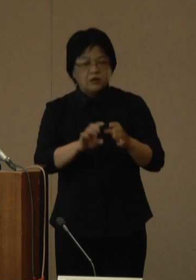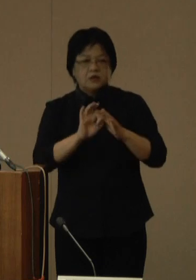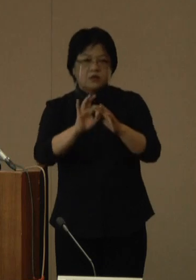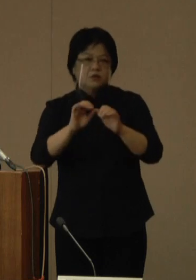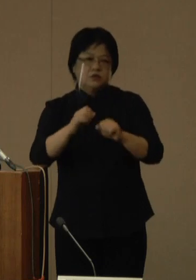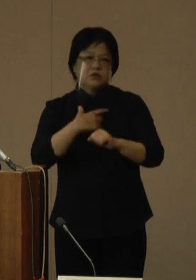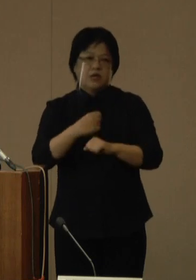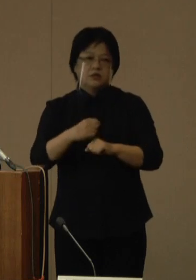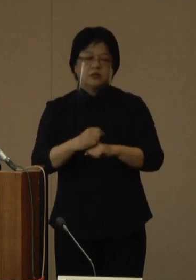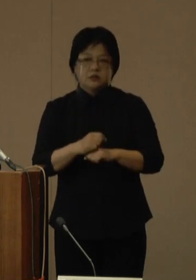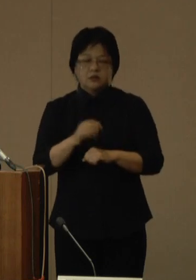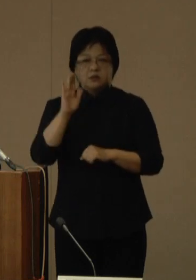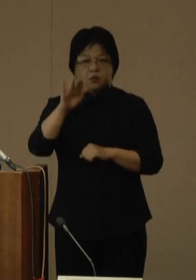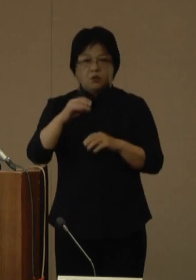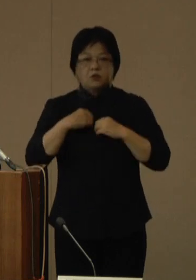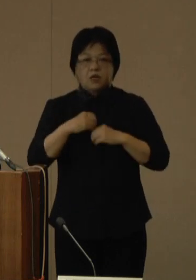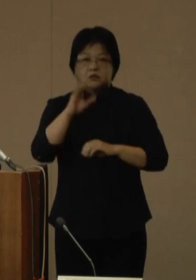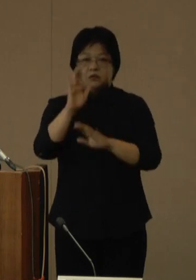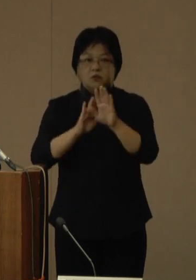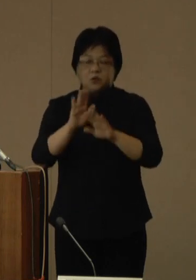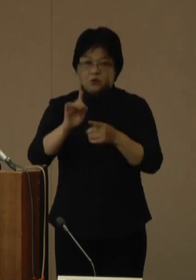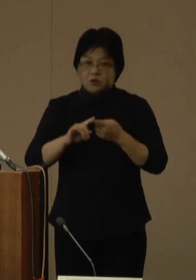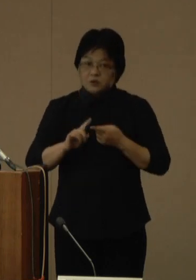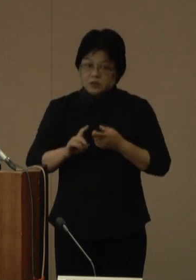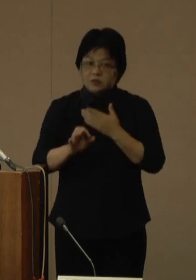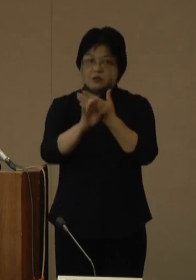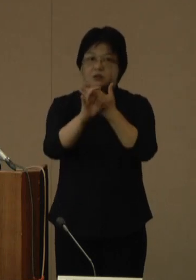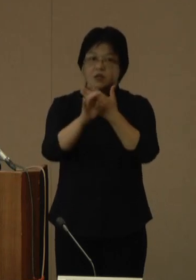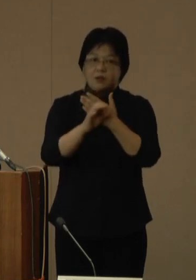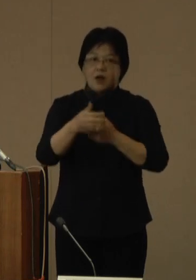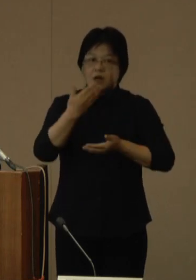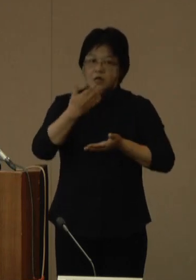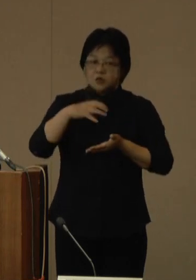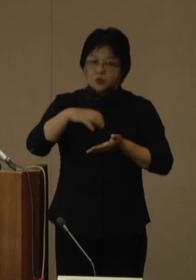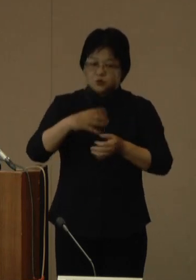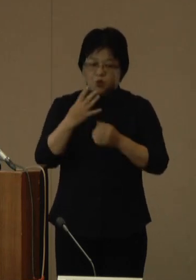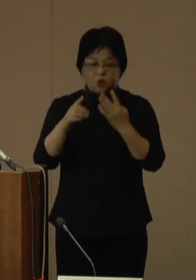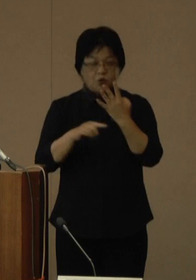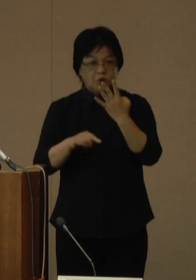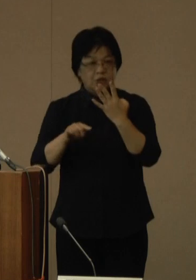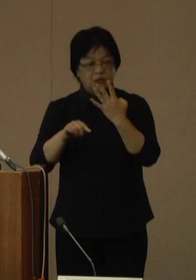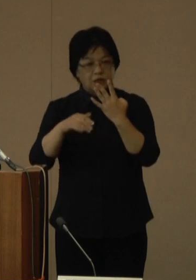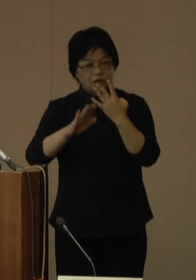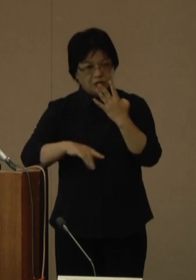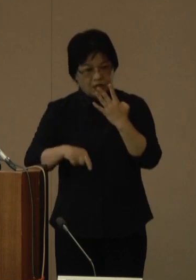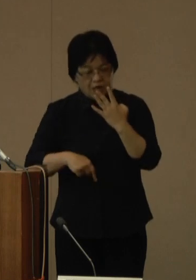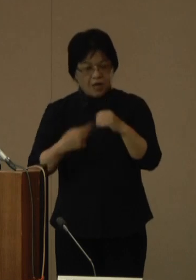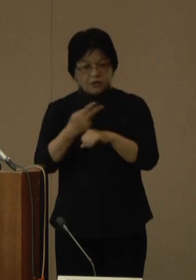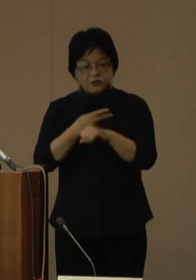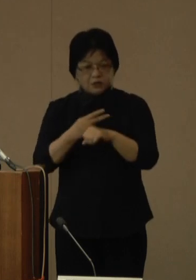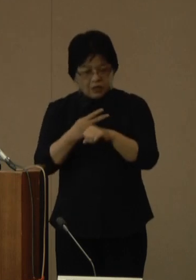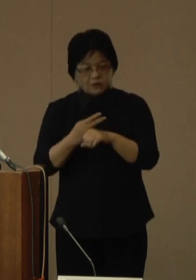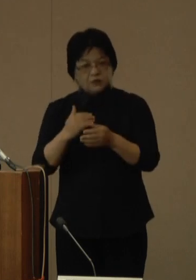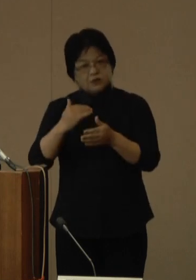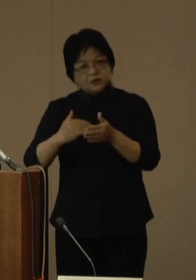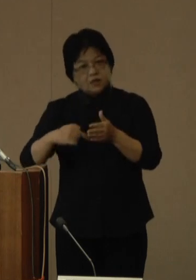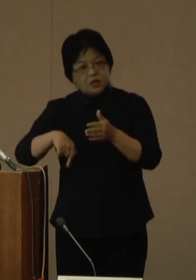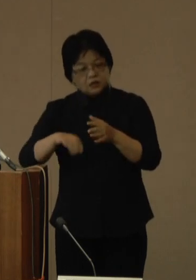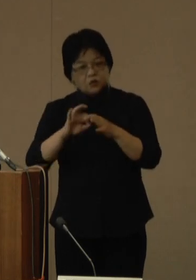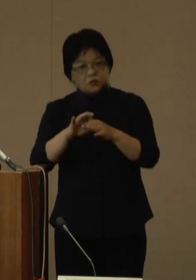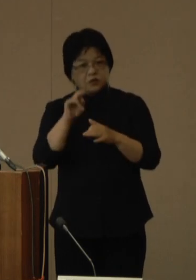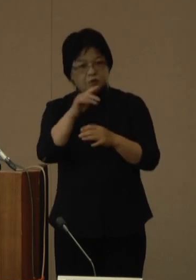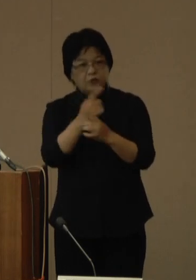なお、今後の感染状況によっては、例えば、会食の4人以下2時間以内などの取組みについては、見直しを含めて検討いたします